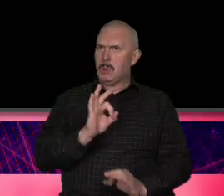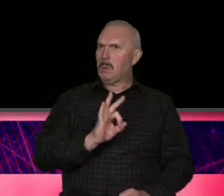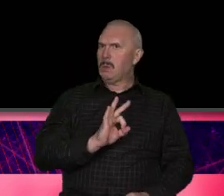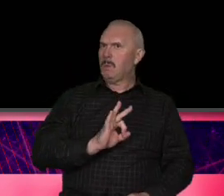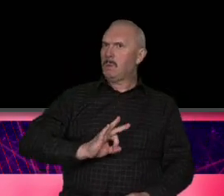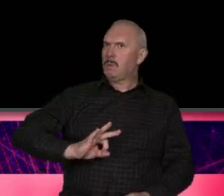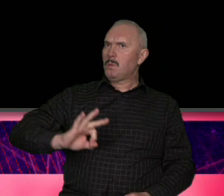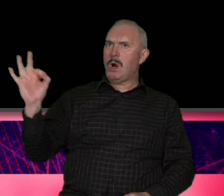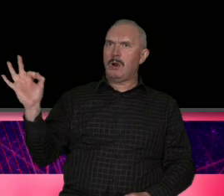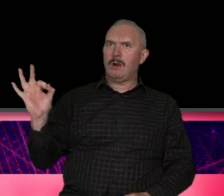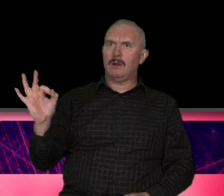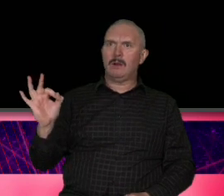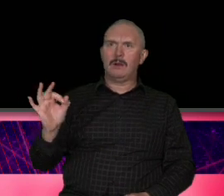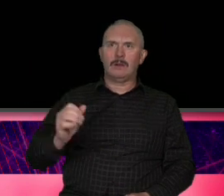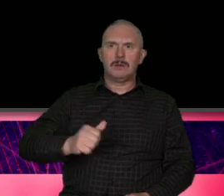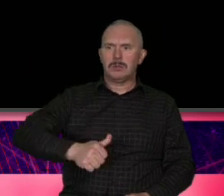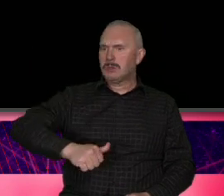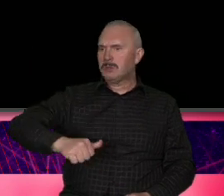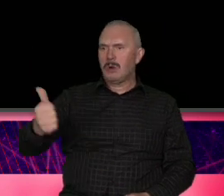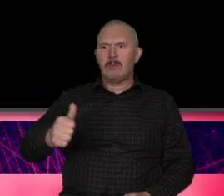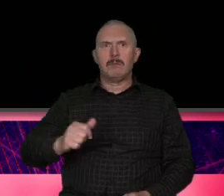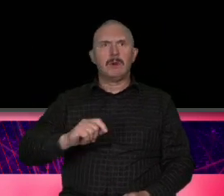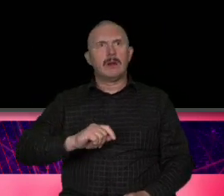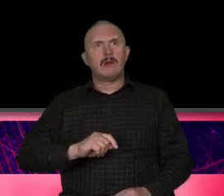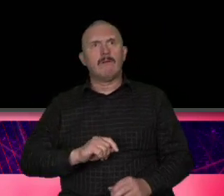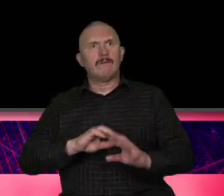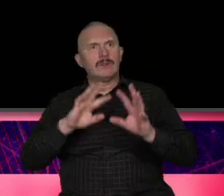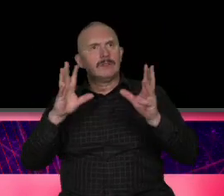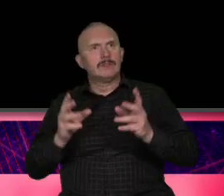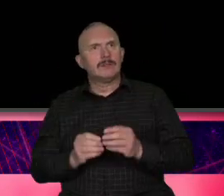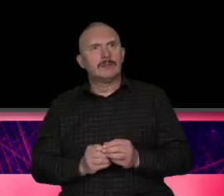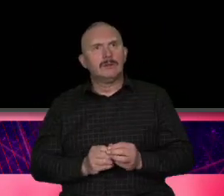perfekcyjności i z czymś co gdzieś czasami ktoś nazywa